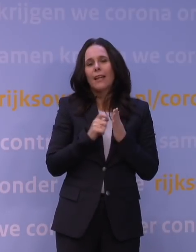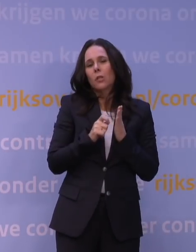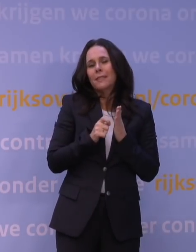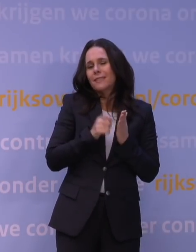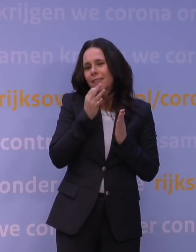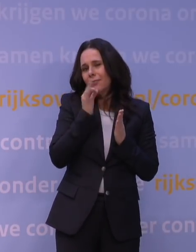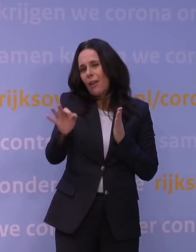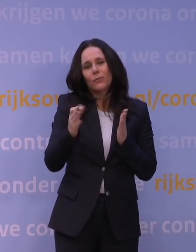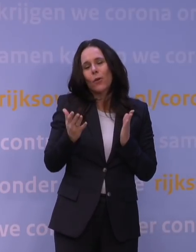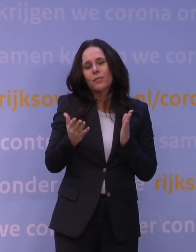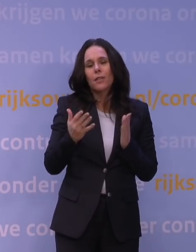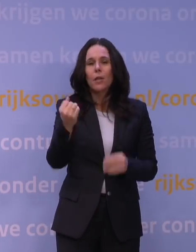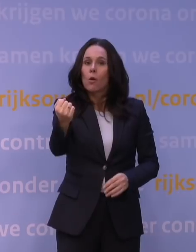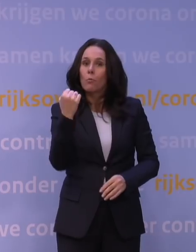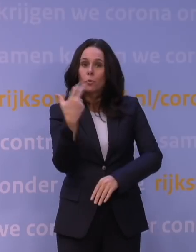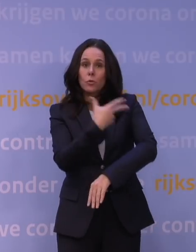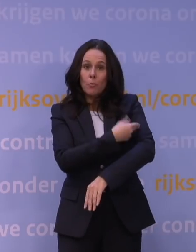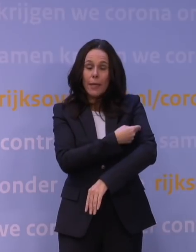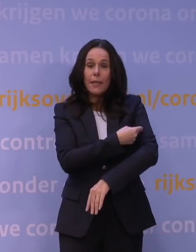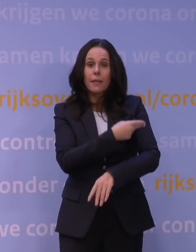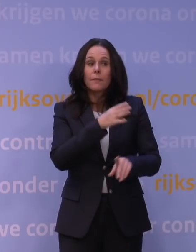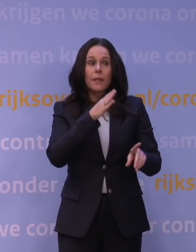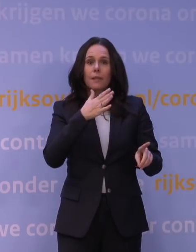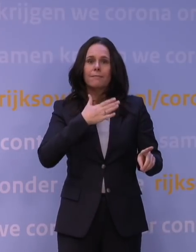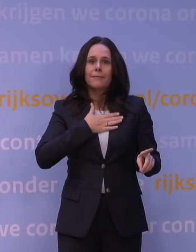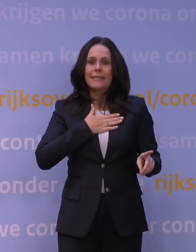dat de boosterprik niet bij het OMT ligt, maar dat ligt niet bij het OMT.